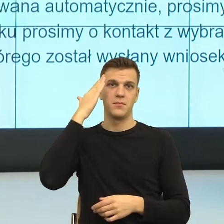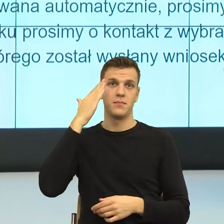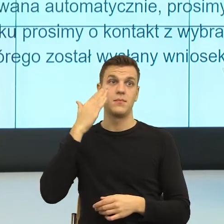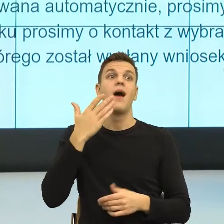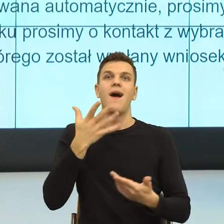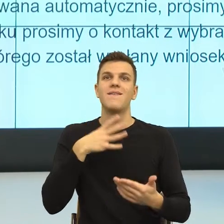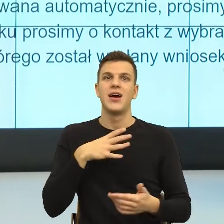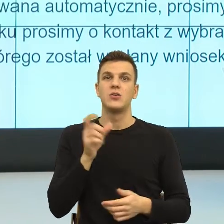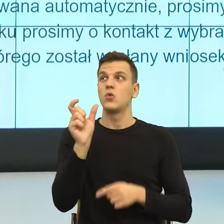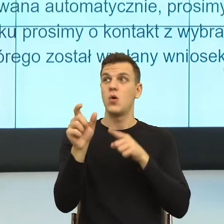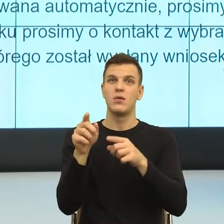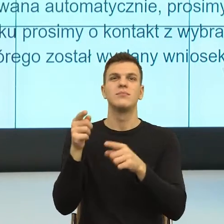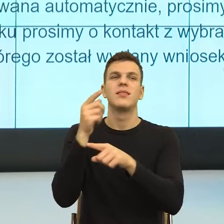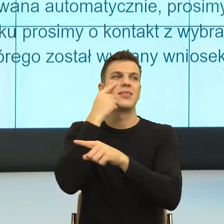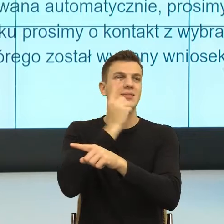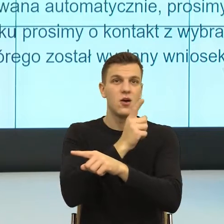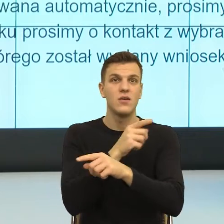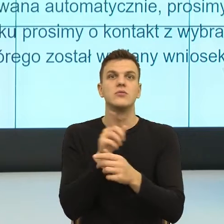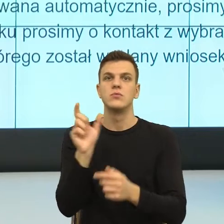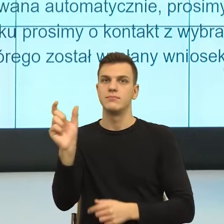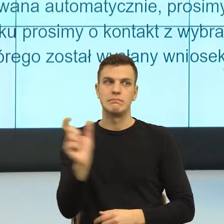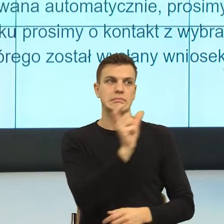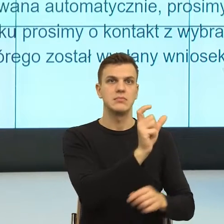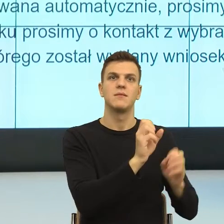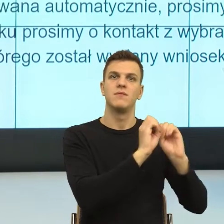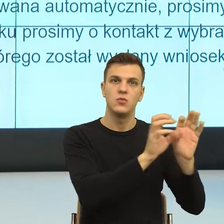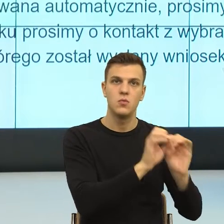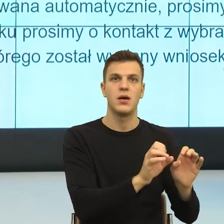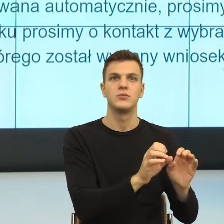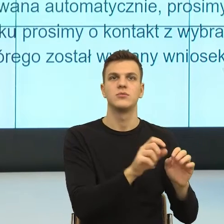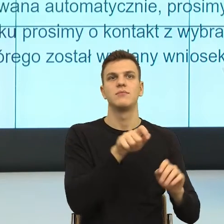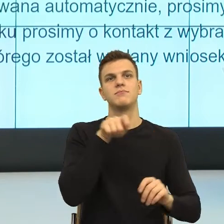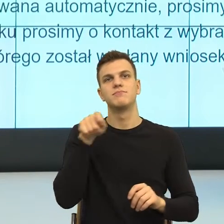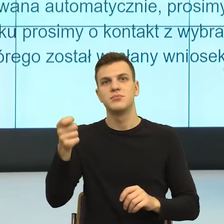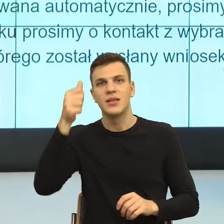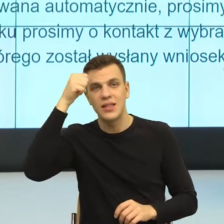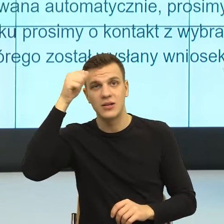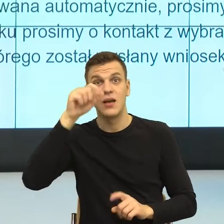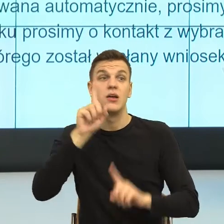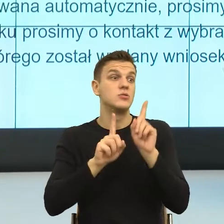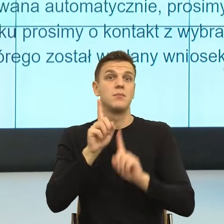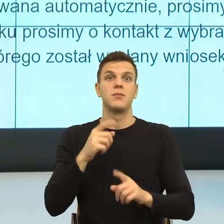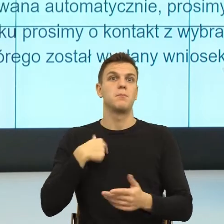jeżeli my odpowiadamy, jeżeli jest tak, że z powodów formalnych nie możemy, to odpowiedzialność dać na prawo.